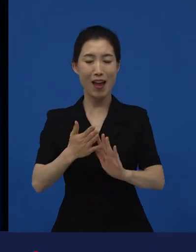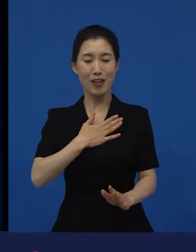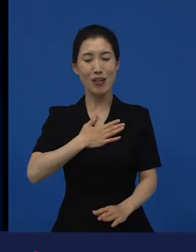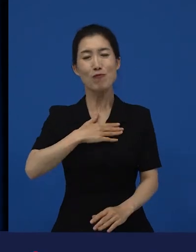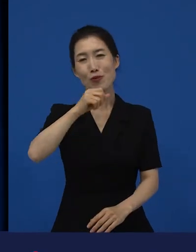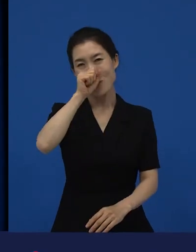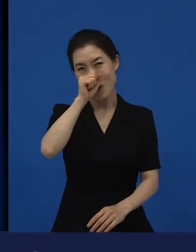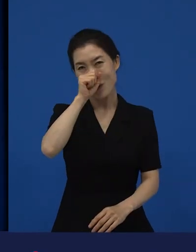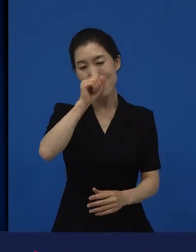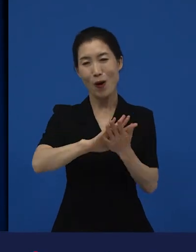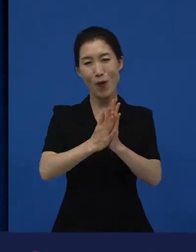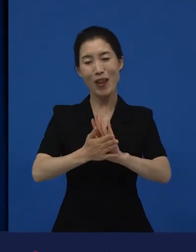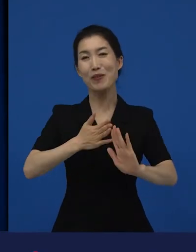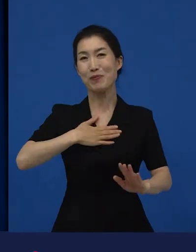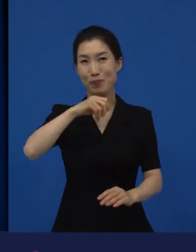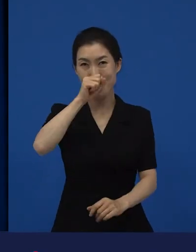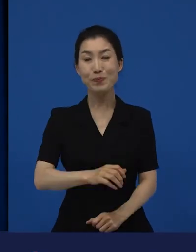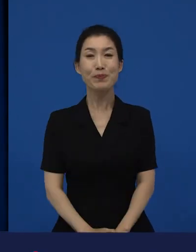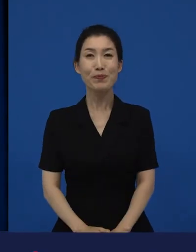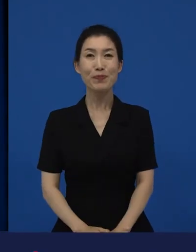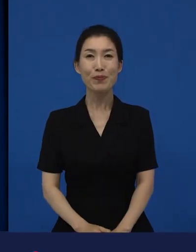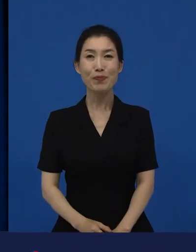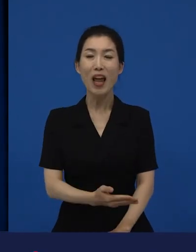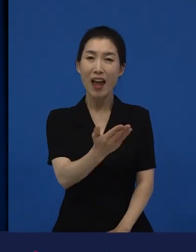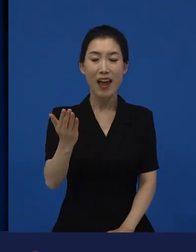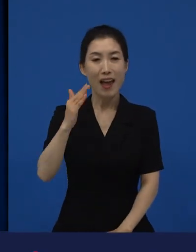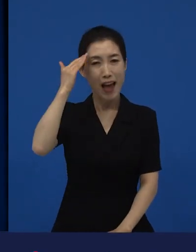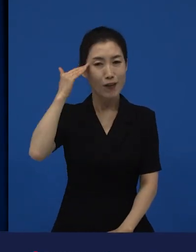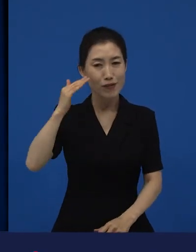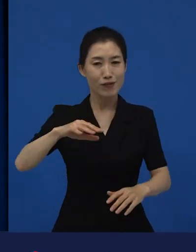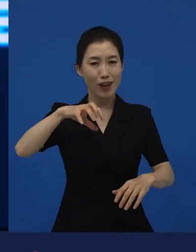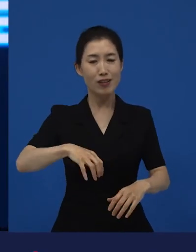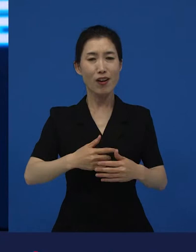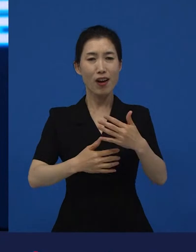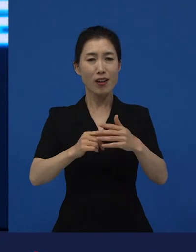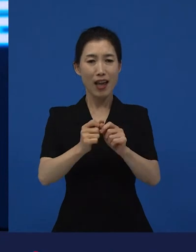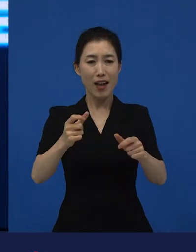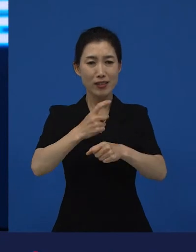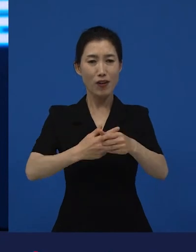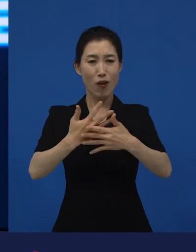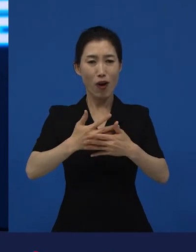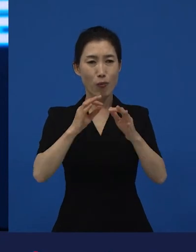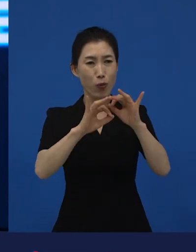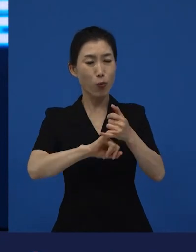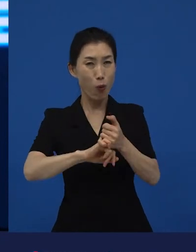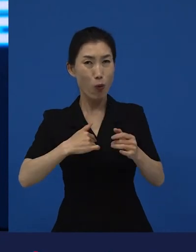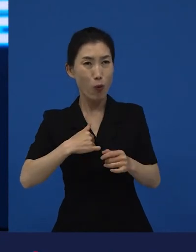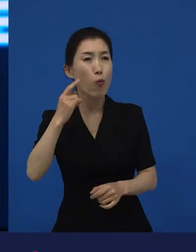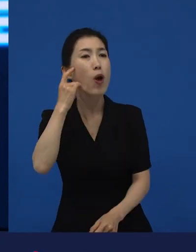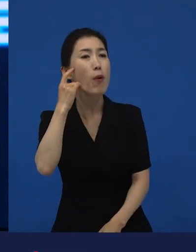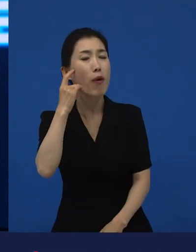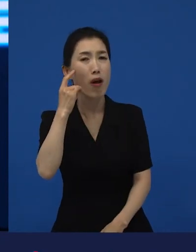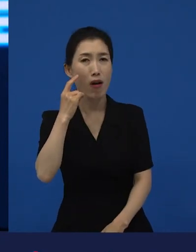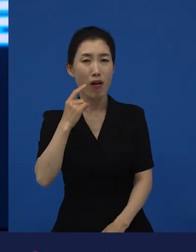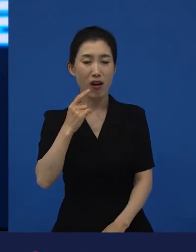한국에서 다양성을 내가 왜 꼭 봐야 돼? 라고 하는 생각이 있을 수 있지만 미국이란 나라를 놓고 봤을 때는 라는 영화가